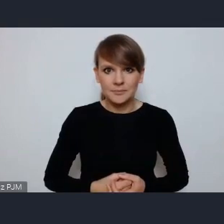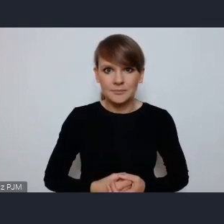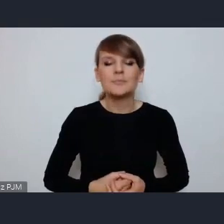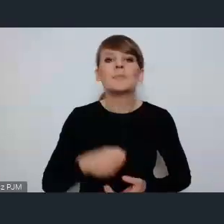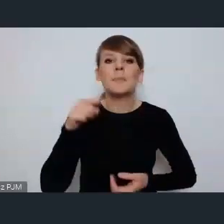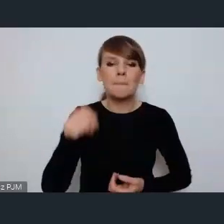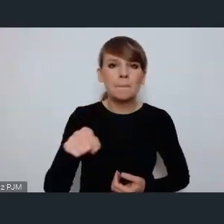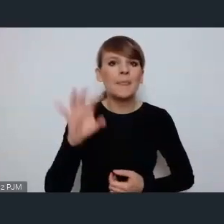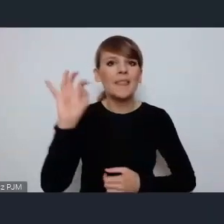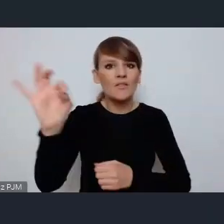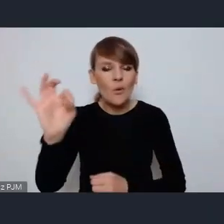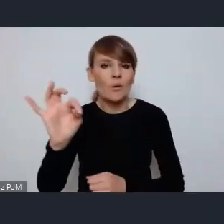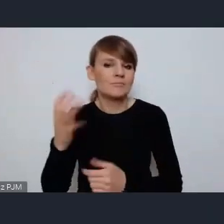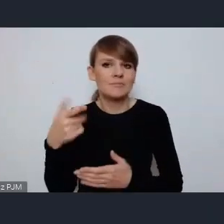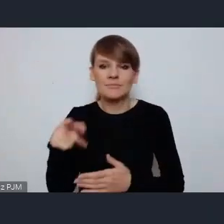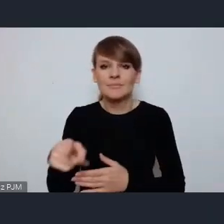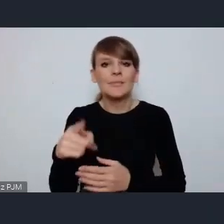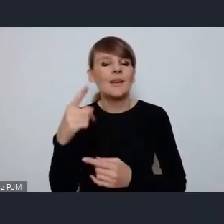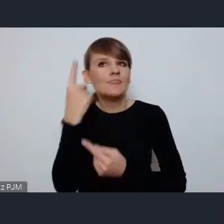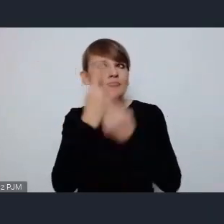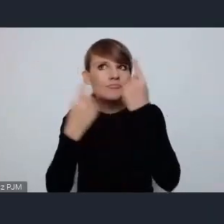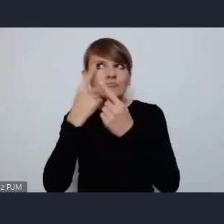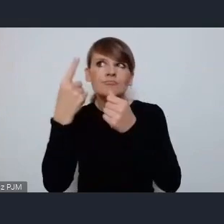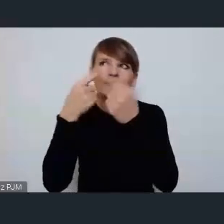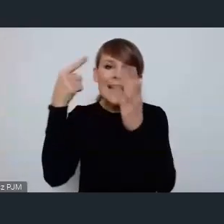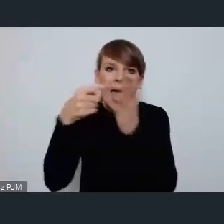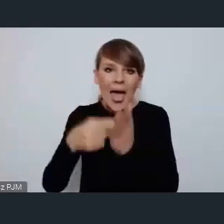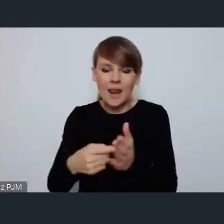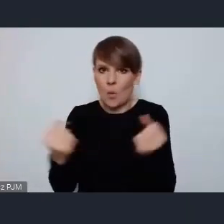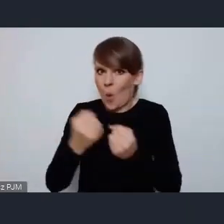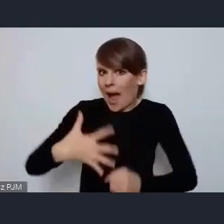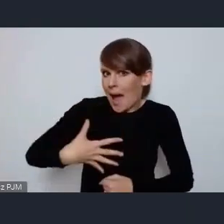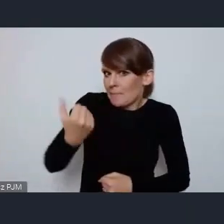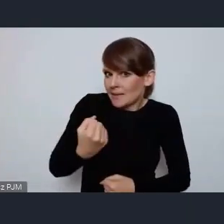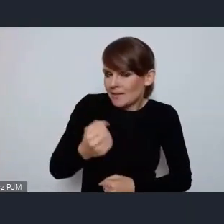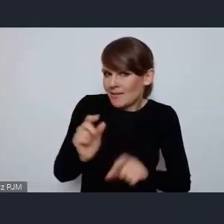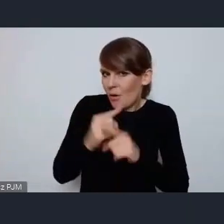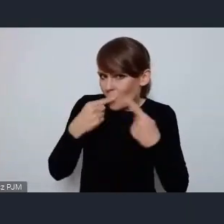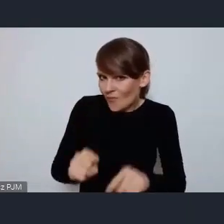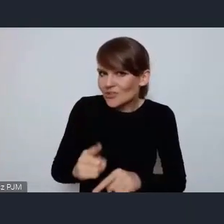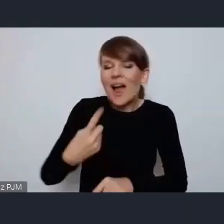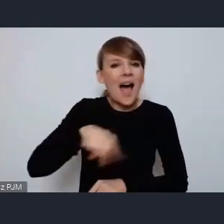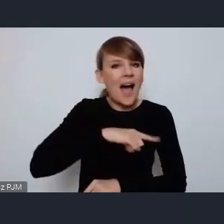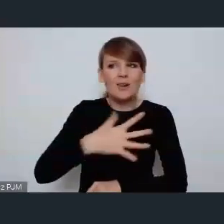i takie niosące wielką odpowiedzialność to jednak w pełni się z nimi identyfikujemy bo wiemy,